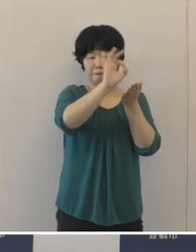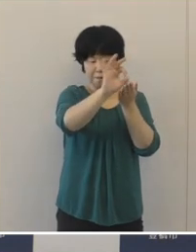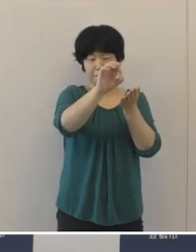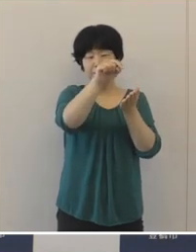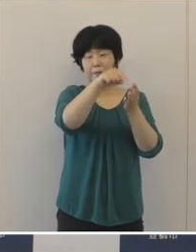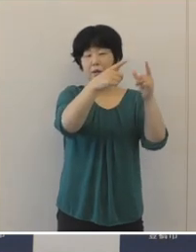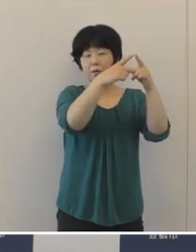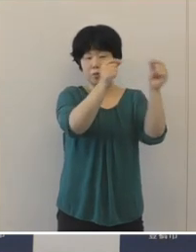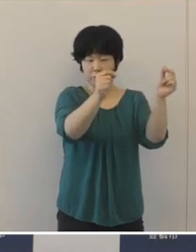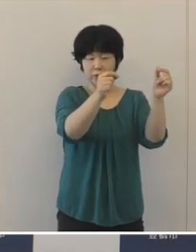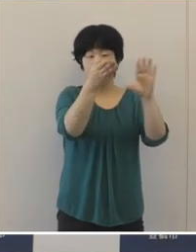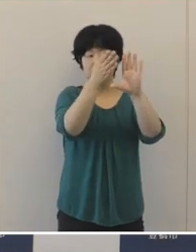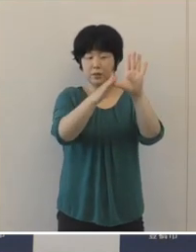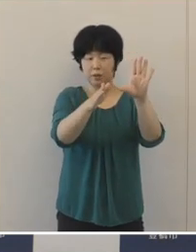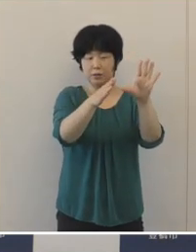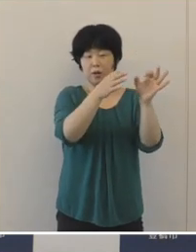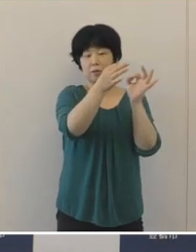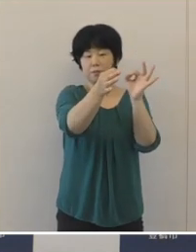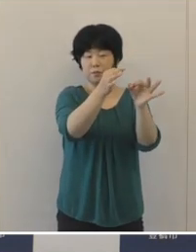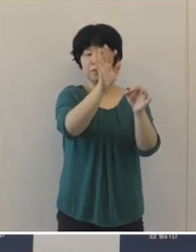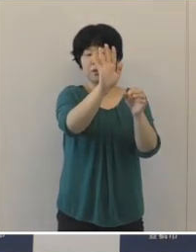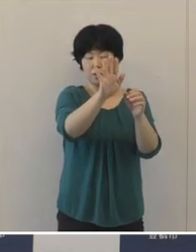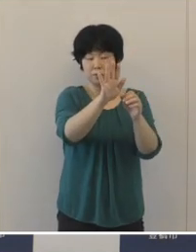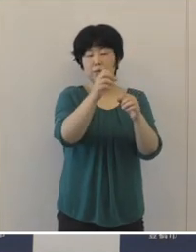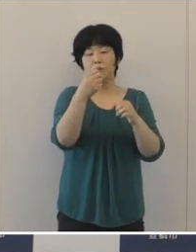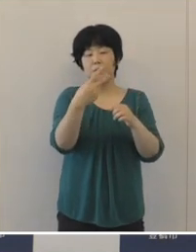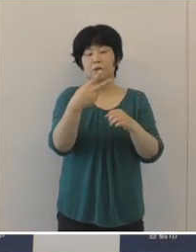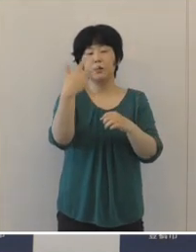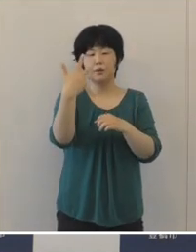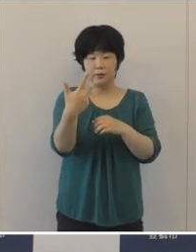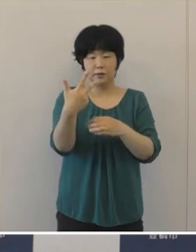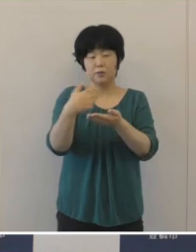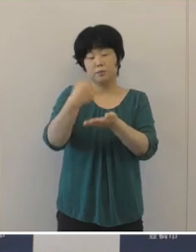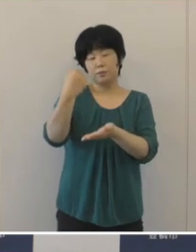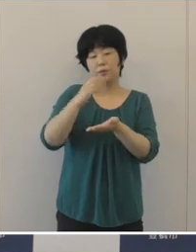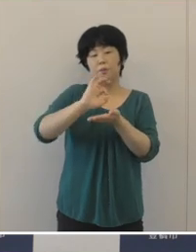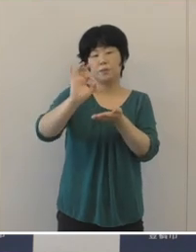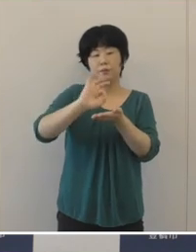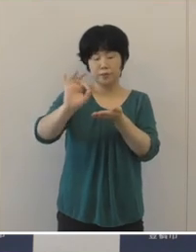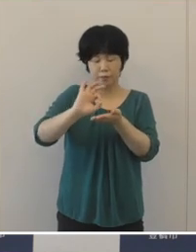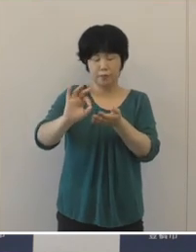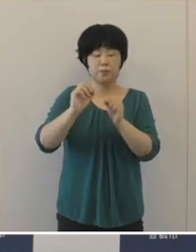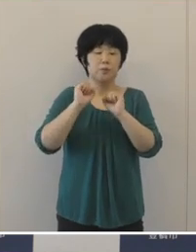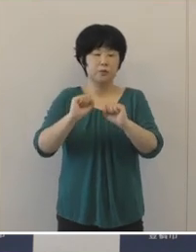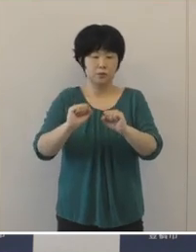国、県の支出金や市独自の財源も積極的に活用して